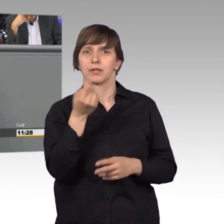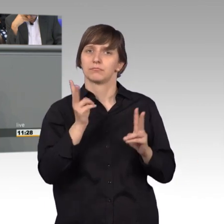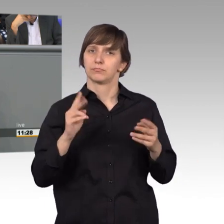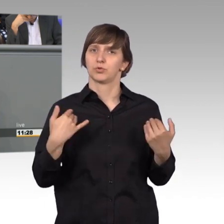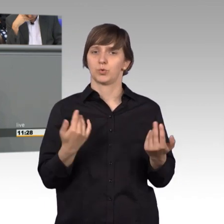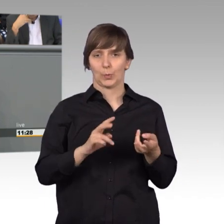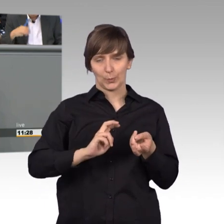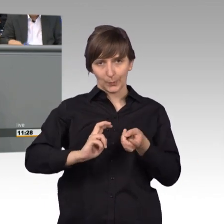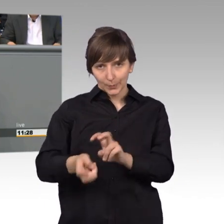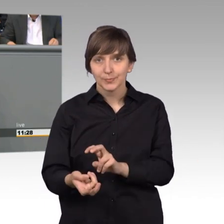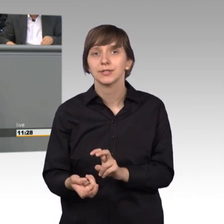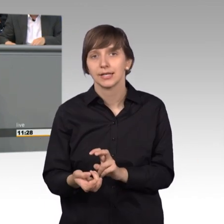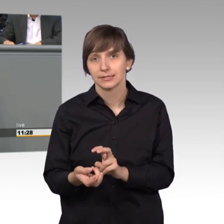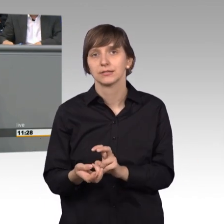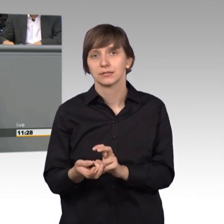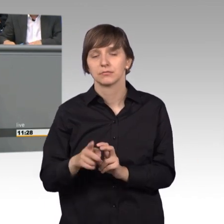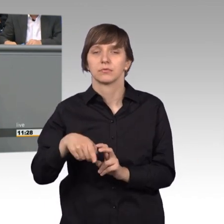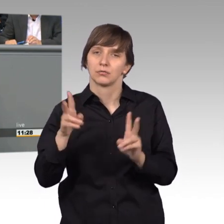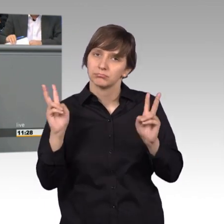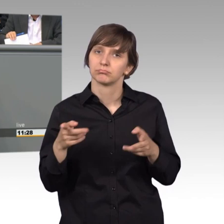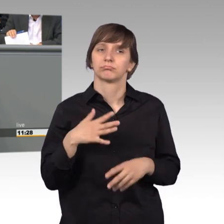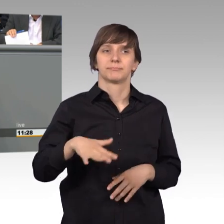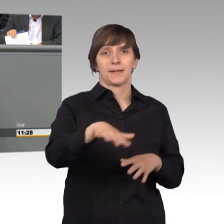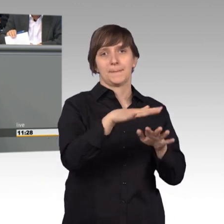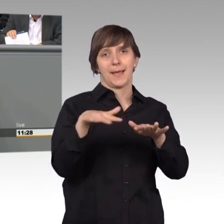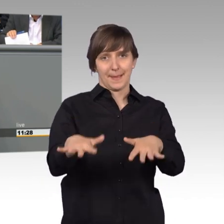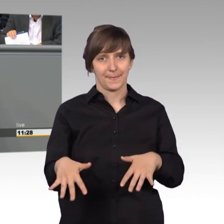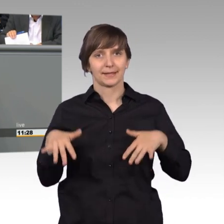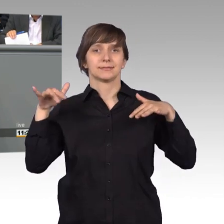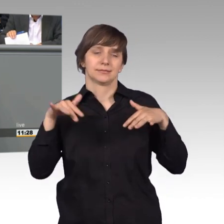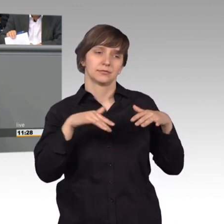dann können wir auch die Akzeptanz unseres Parlaments nicht verbessern.